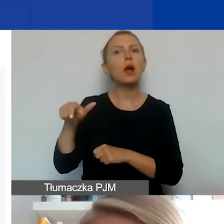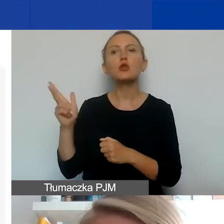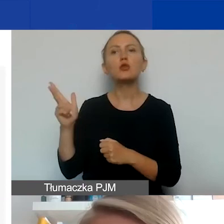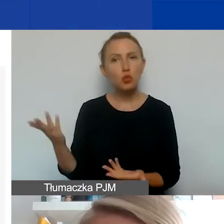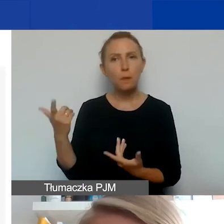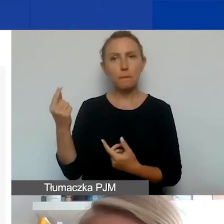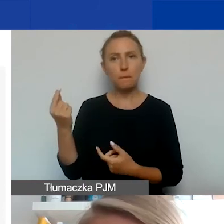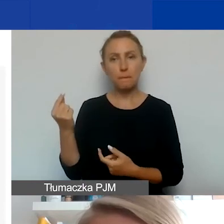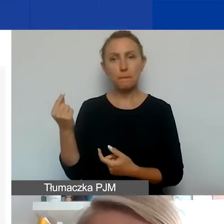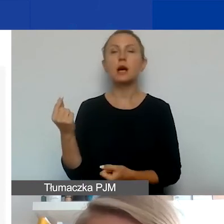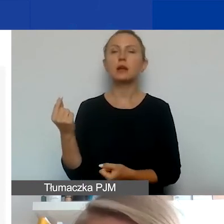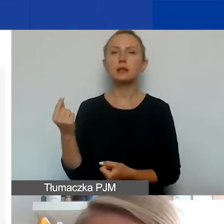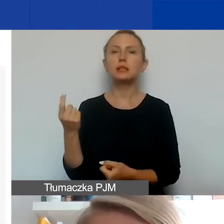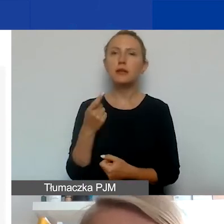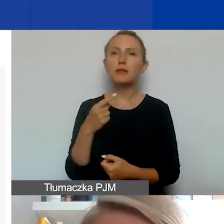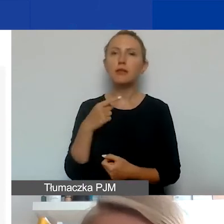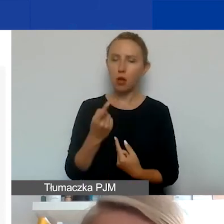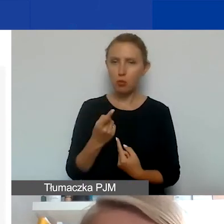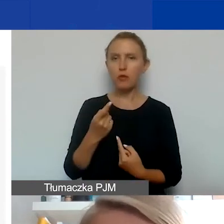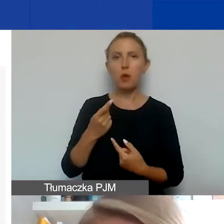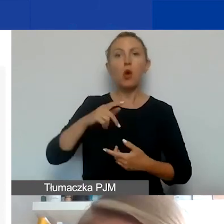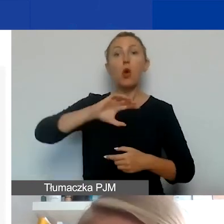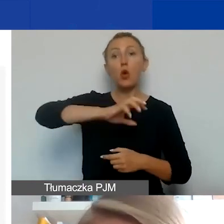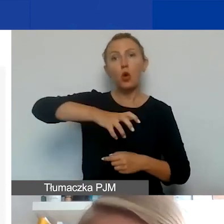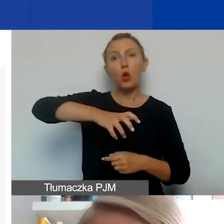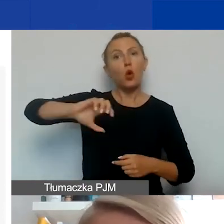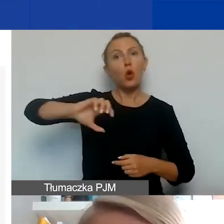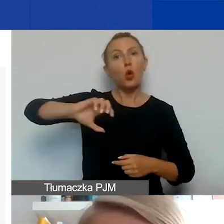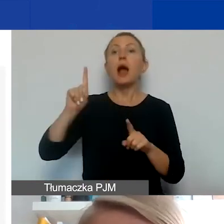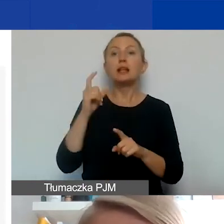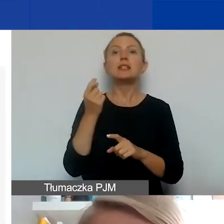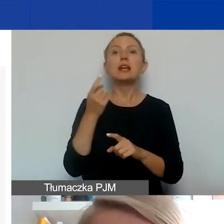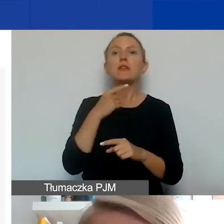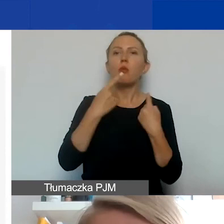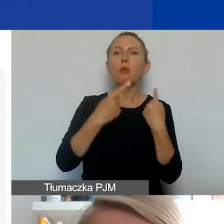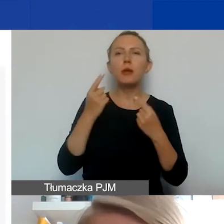to zaraz powiem o typach podmiotów. Ale najpierw geograficznie. Co do zasady mogą być partnerzy